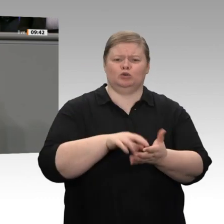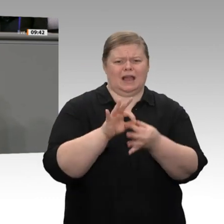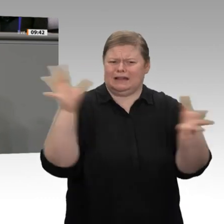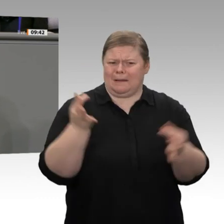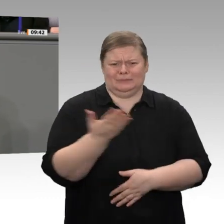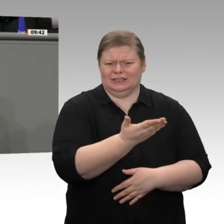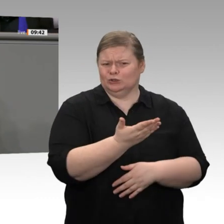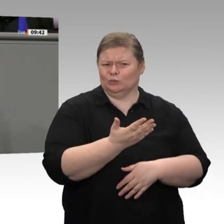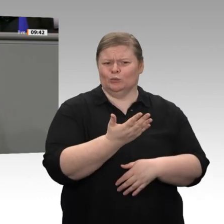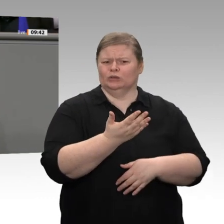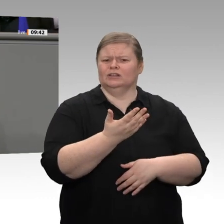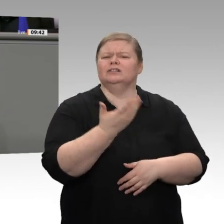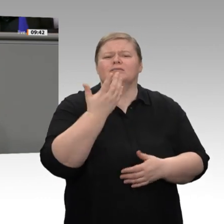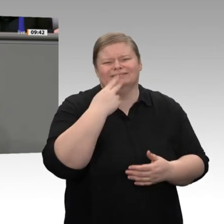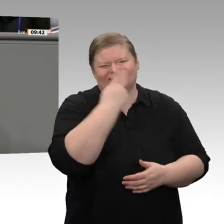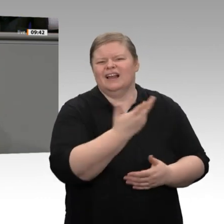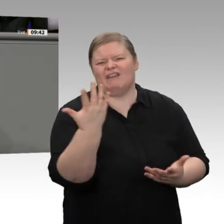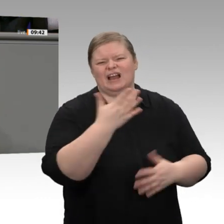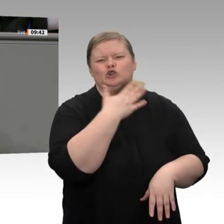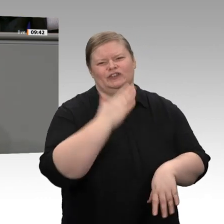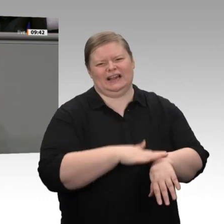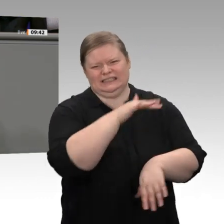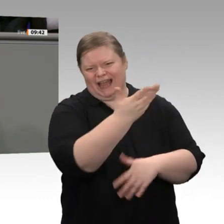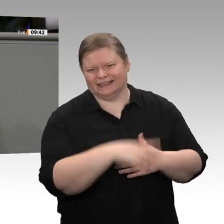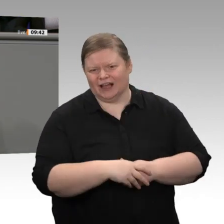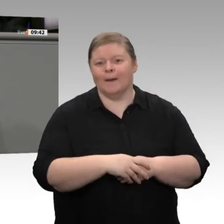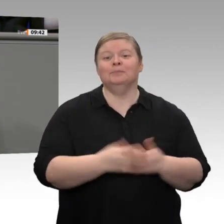Thema machen, ehe Sie eine Sozialabgabenbremse ins Grundgesetz schreiben wollen, kümmern